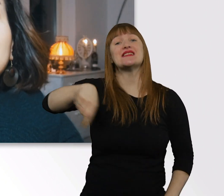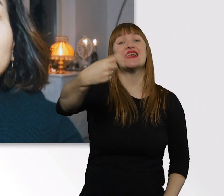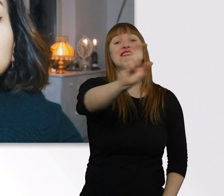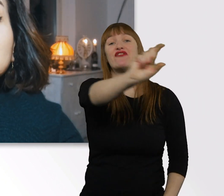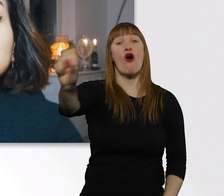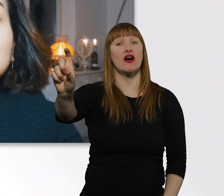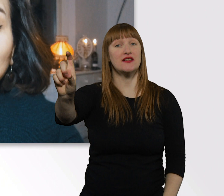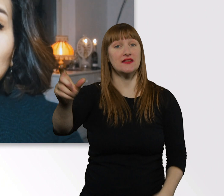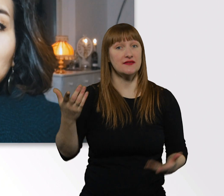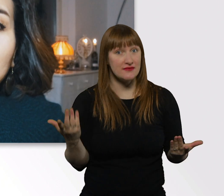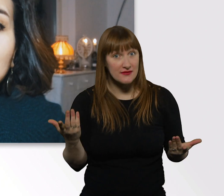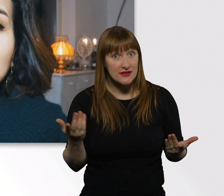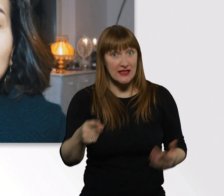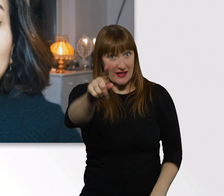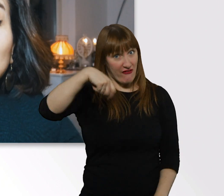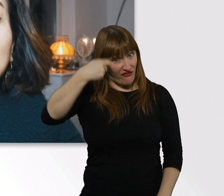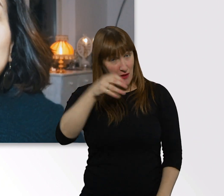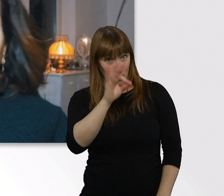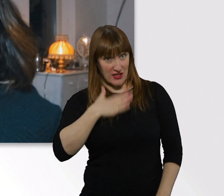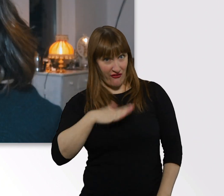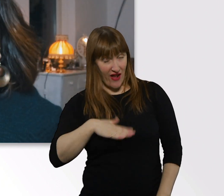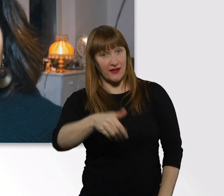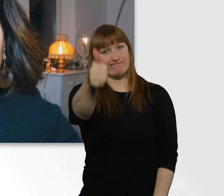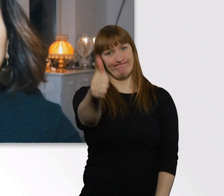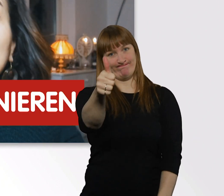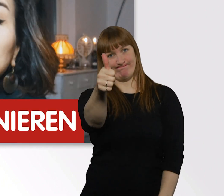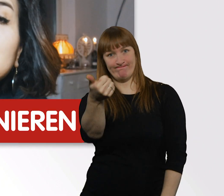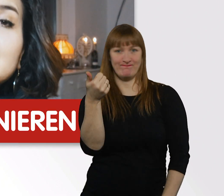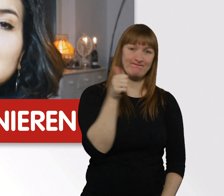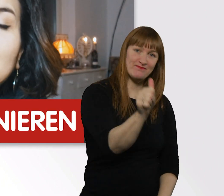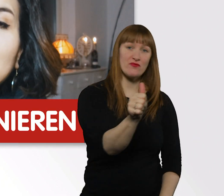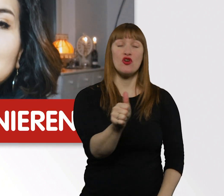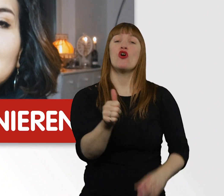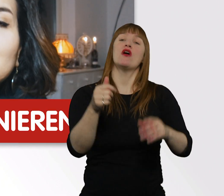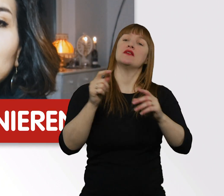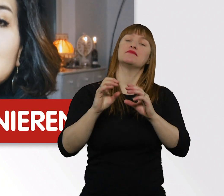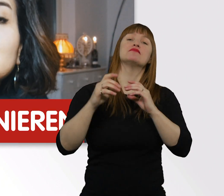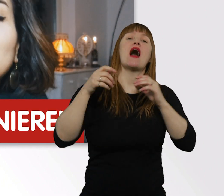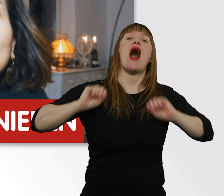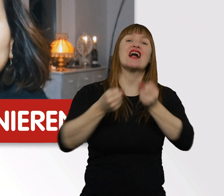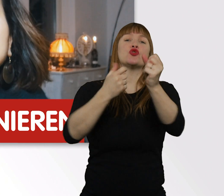Wenn euch dieses Video gefallen hat, dann lasst mir ein "Daumen oben" da, abonniert den Kanal der Aktion Mensch.